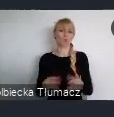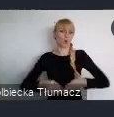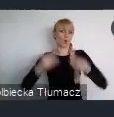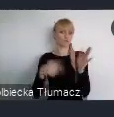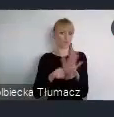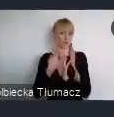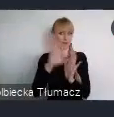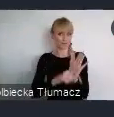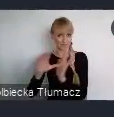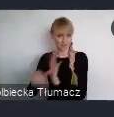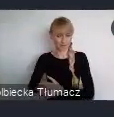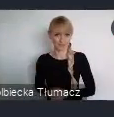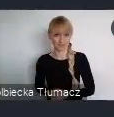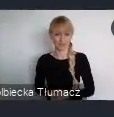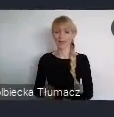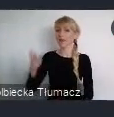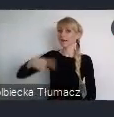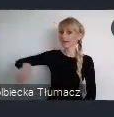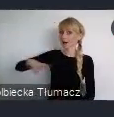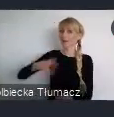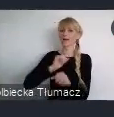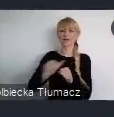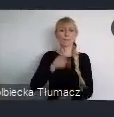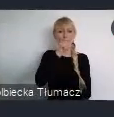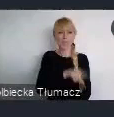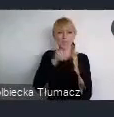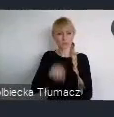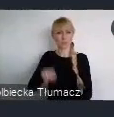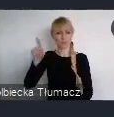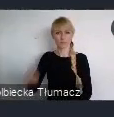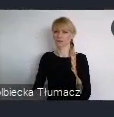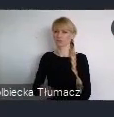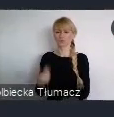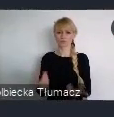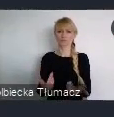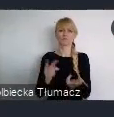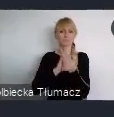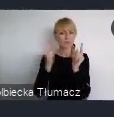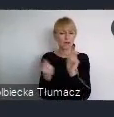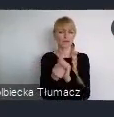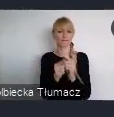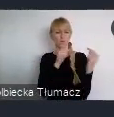Rada organizuje co miesięczne konsultacje gdzie młodzi ludzie mogą opowiedzieć o swoich pomysłach.